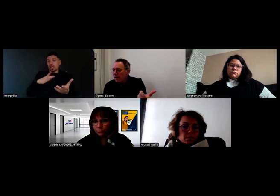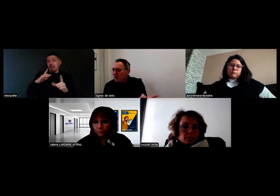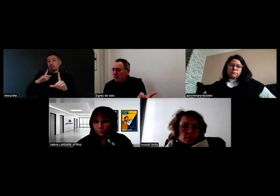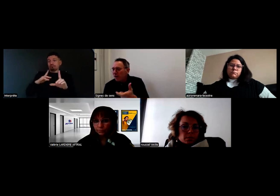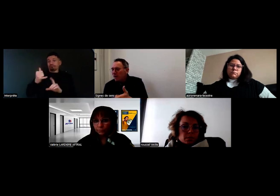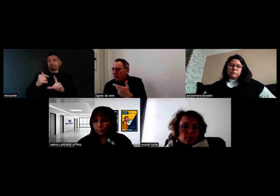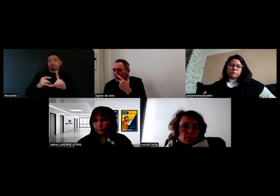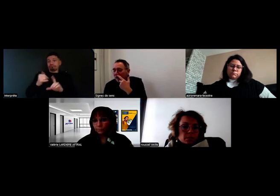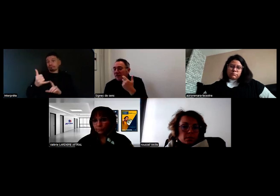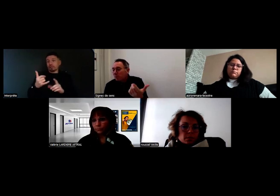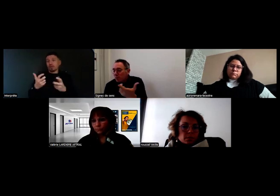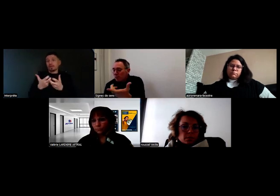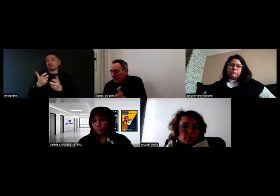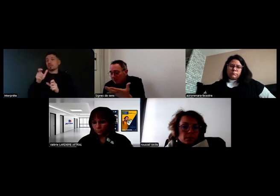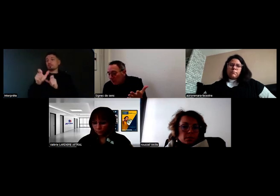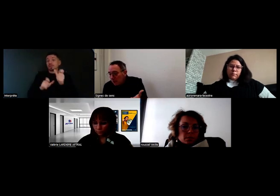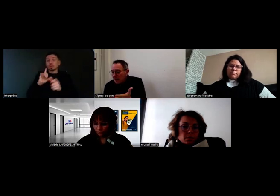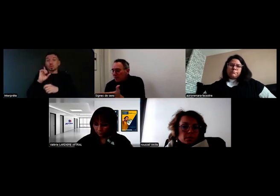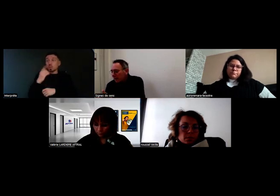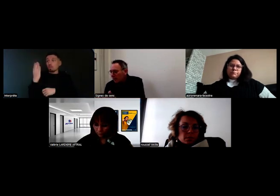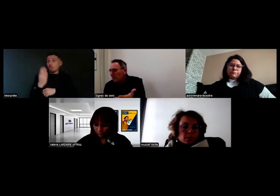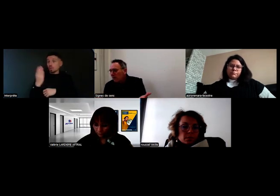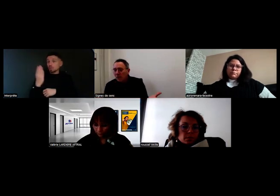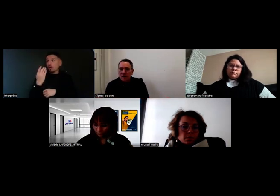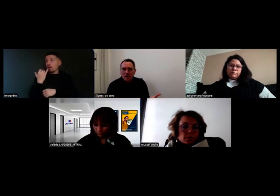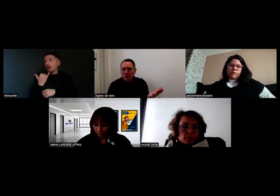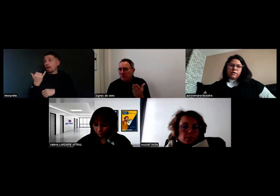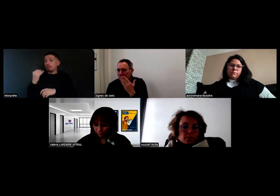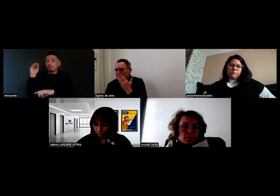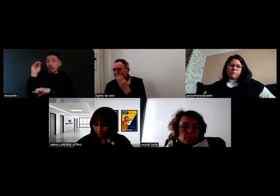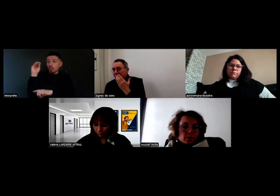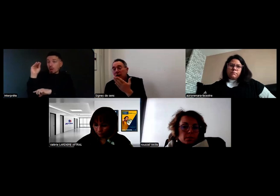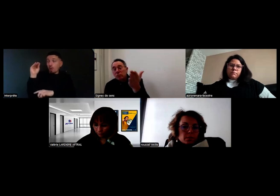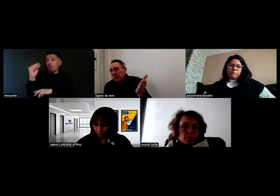Si une personne sourde a besoin d'appeler son patron en cas de problème technique